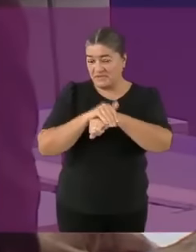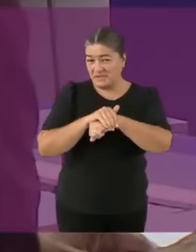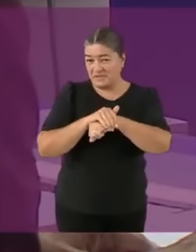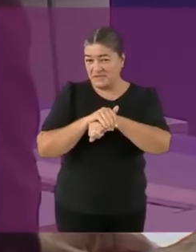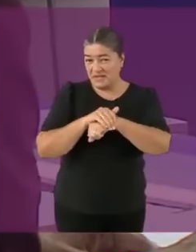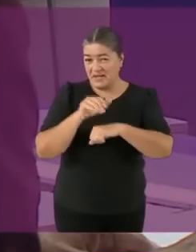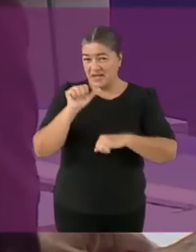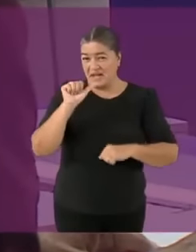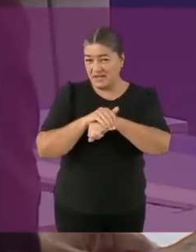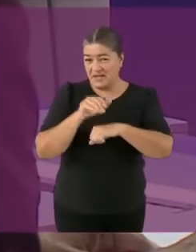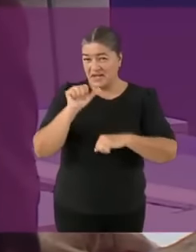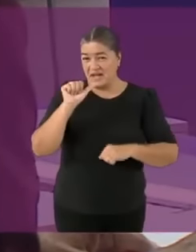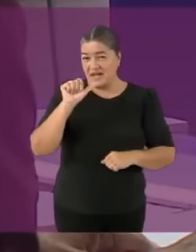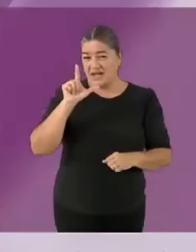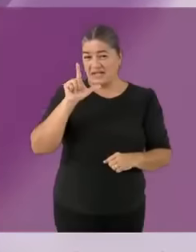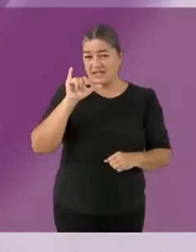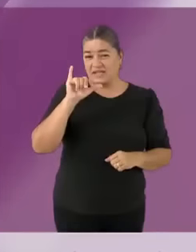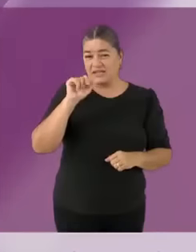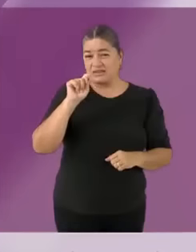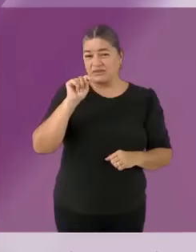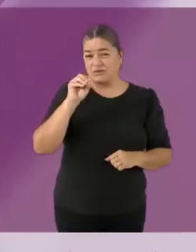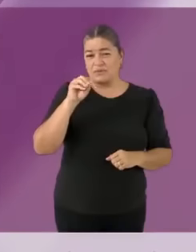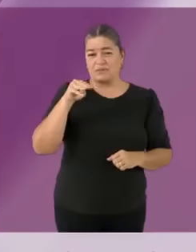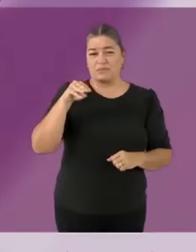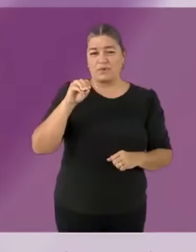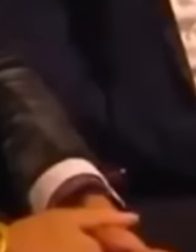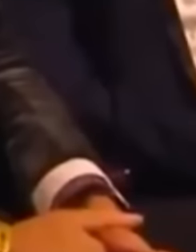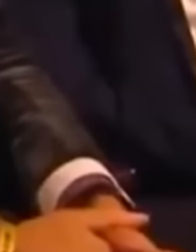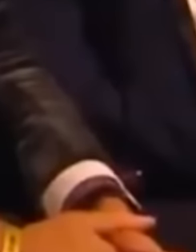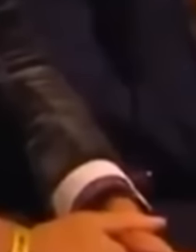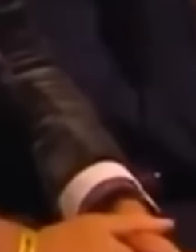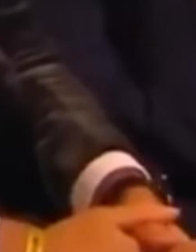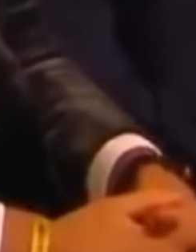o como Messi, uno de sus invitados de honor que aquí está, en el auditorio